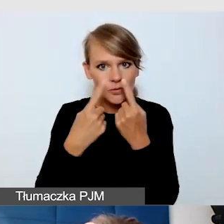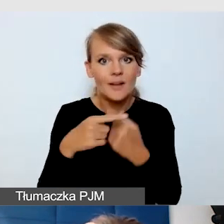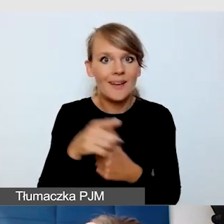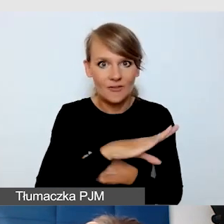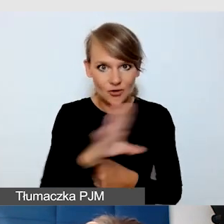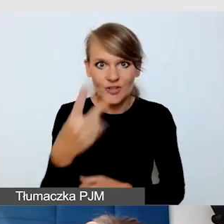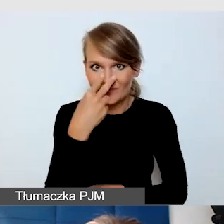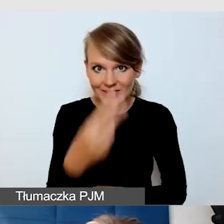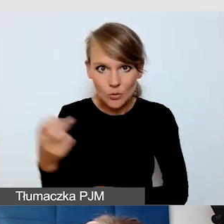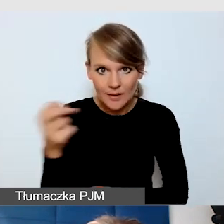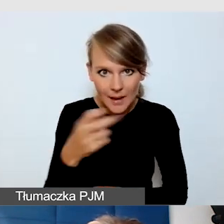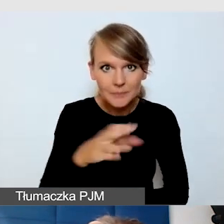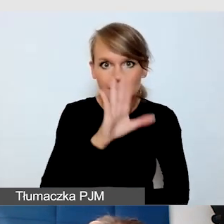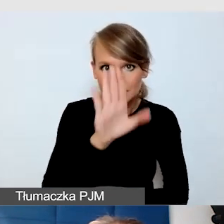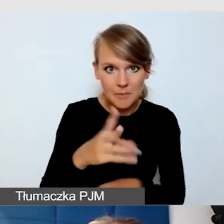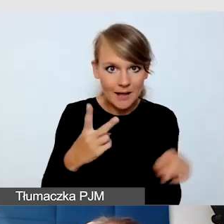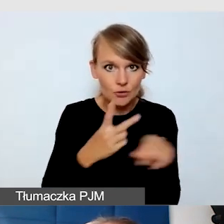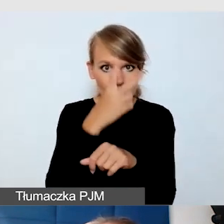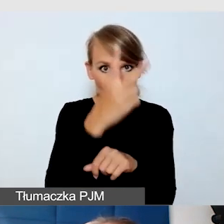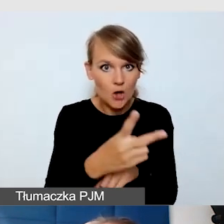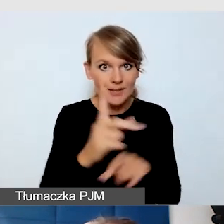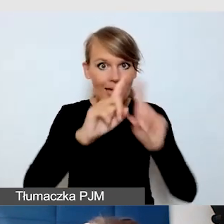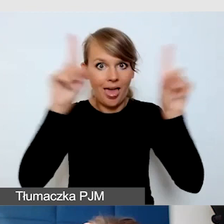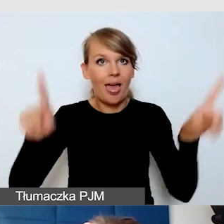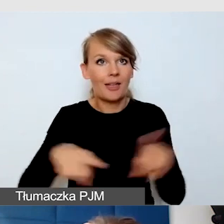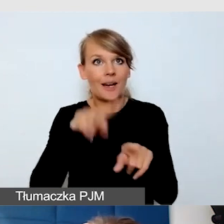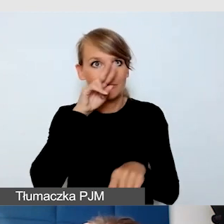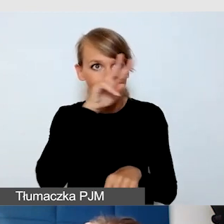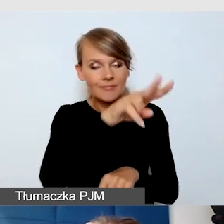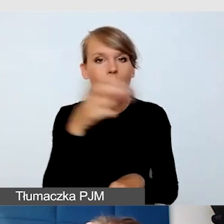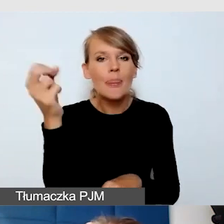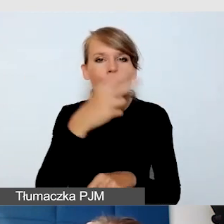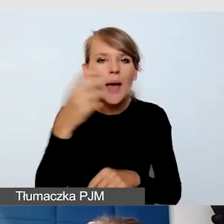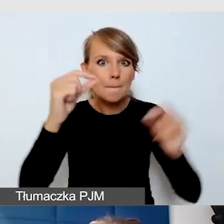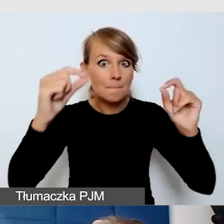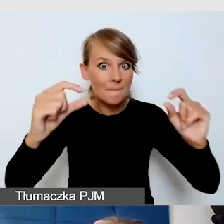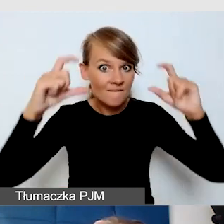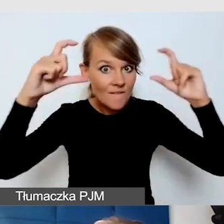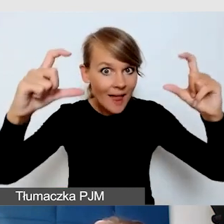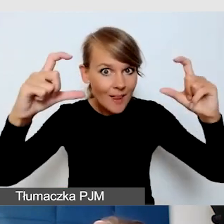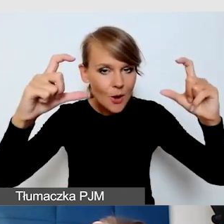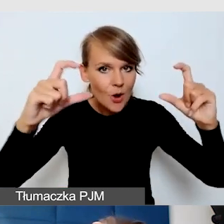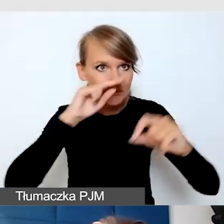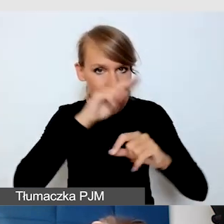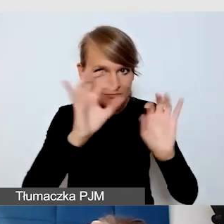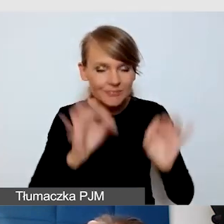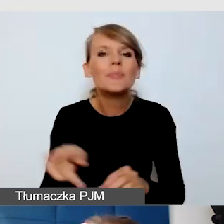mają dostęp do ekranu i napisów odpowiedniej wielkości. Są programy, w których można sobie powiększać napisy